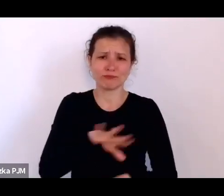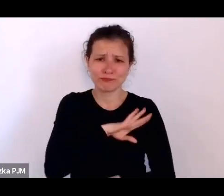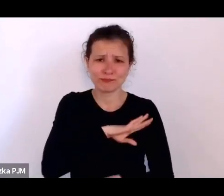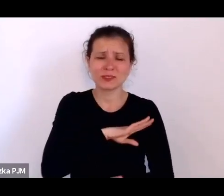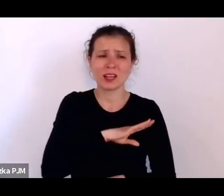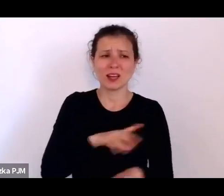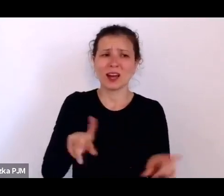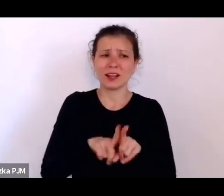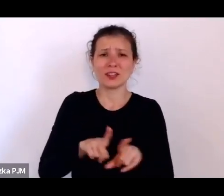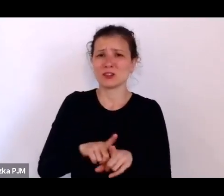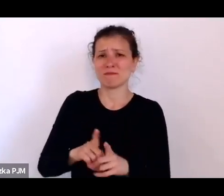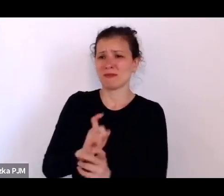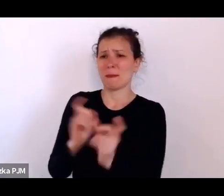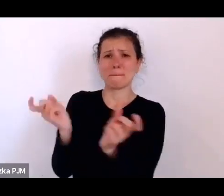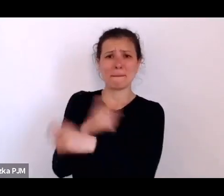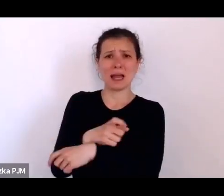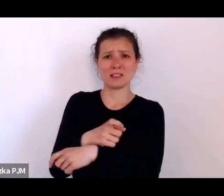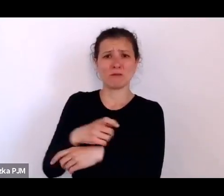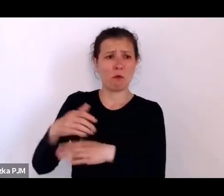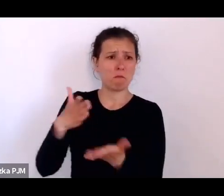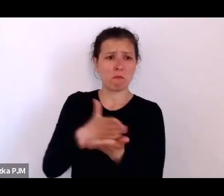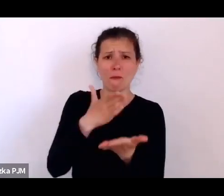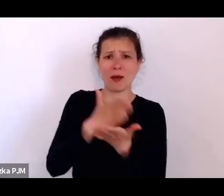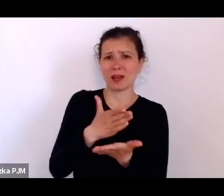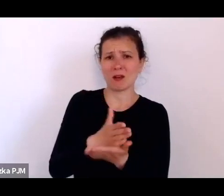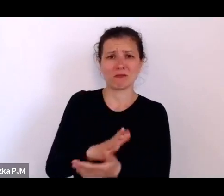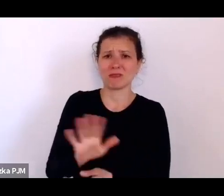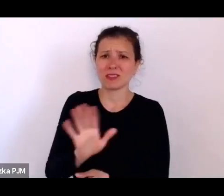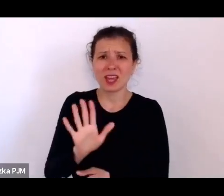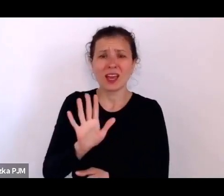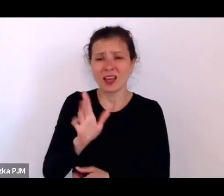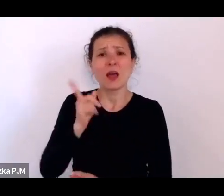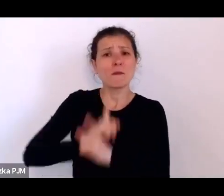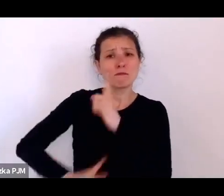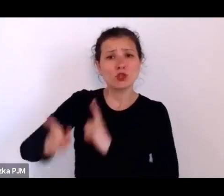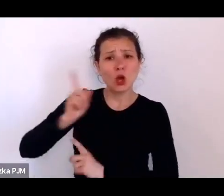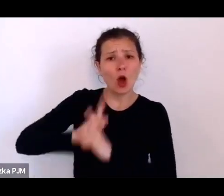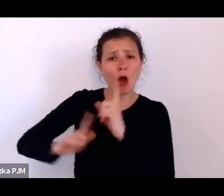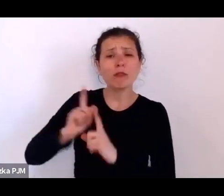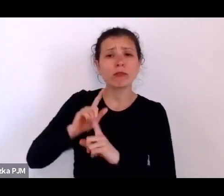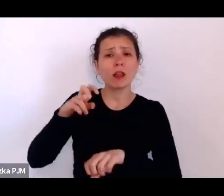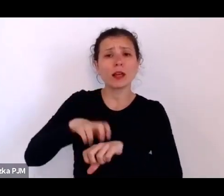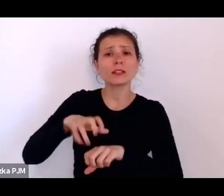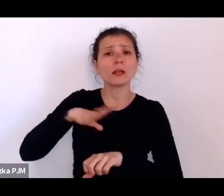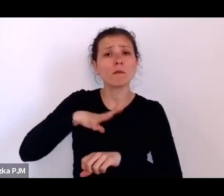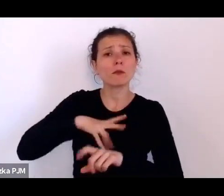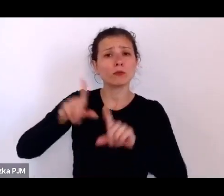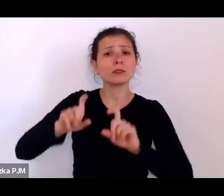Przychodnie lekarskie były organizowane dopiero w XX poł. lat 30.